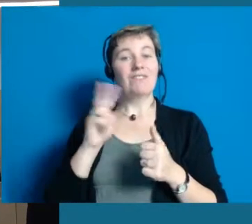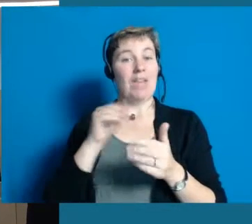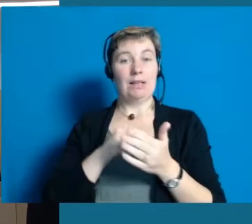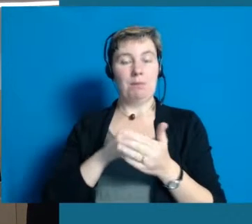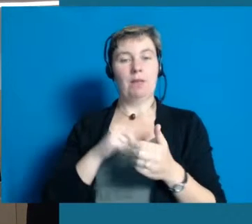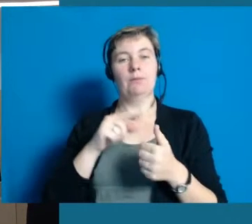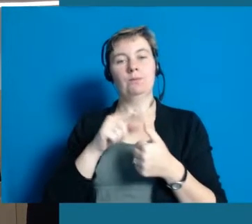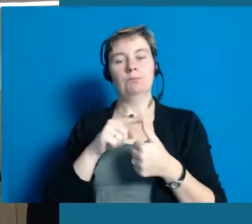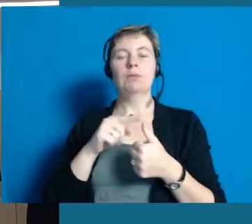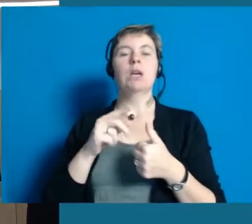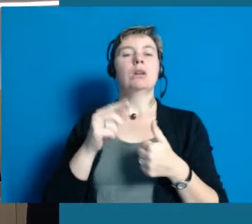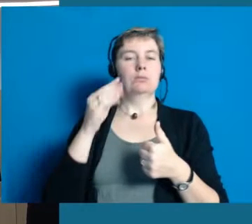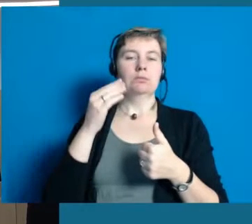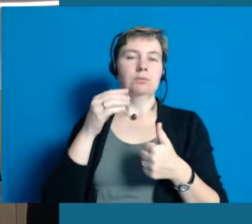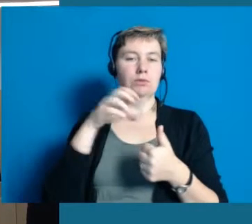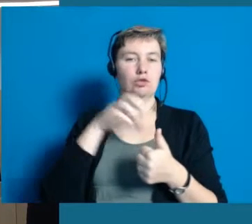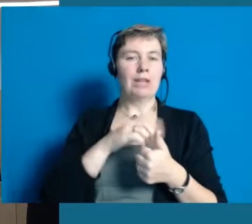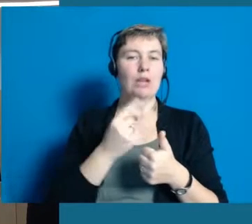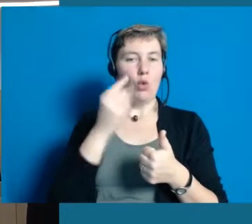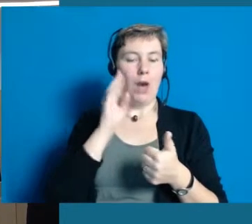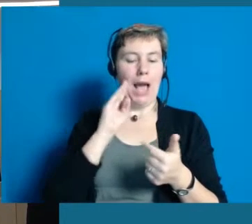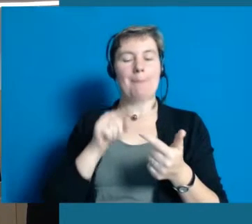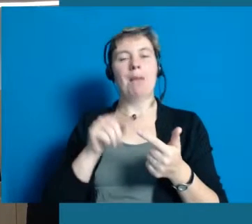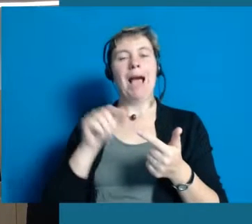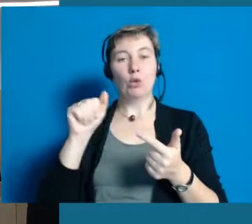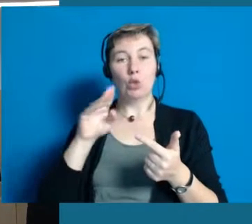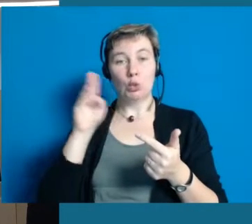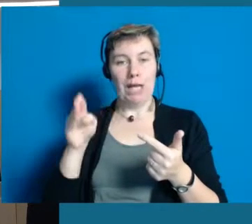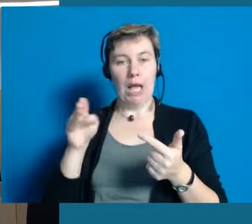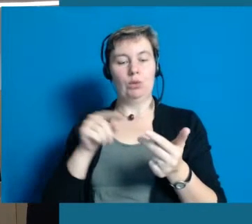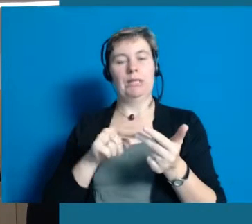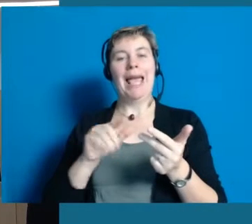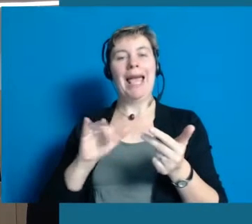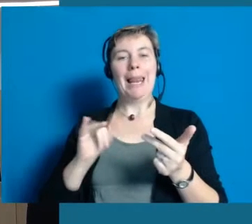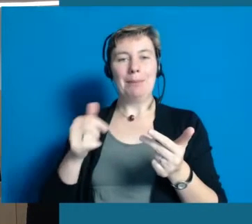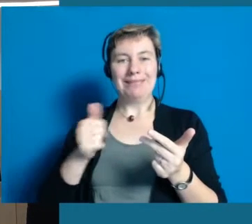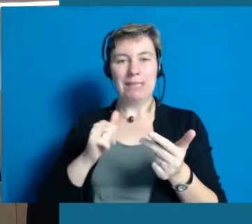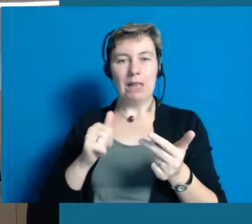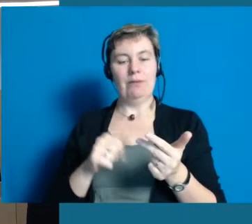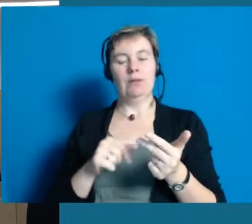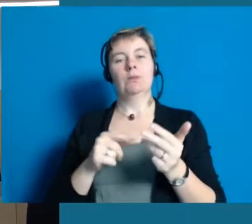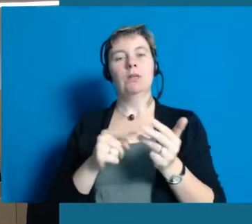Das besteht aus unseren Kooperationspartnern, also die Stadt Hochheim, dem Antoniushaus und der Lebenshilfe.